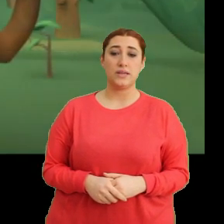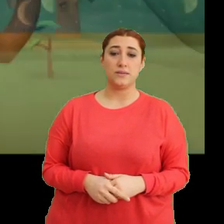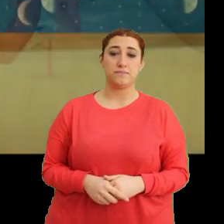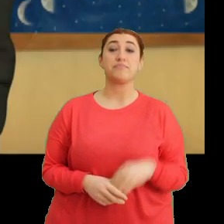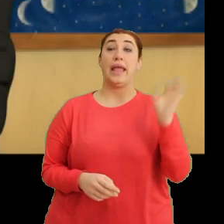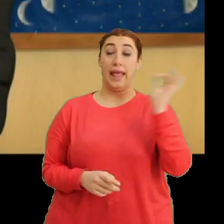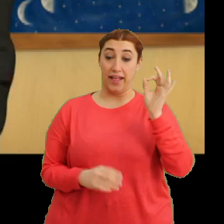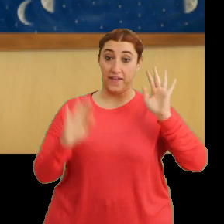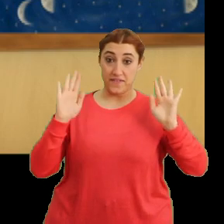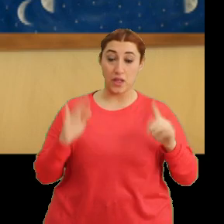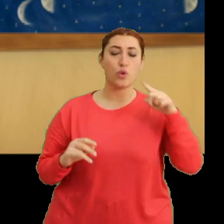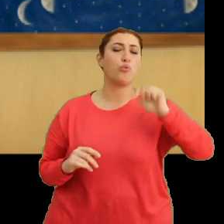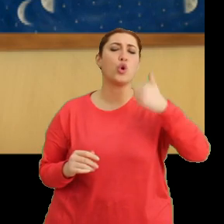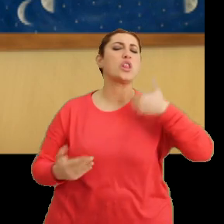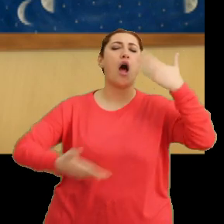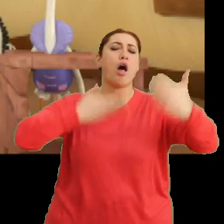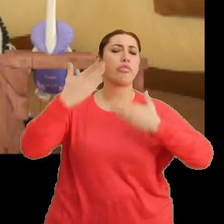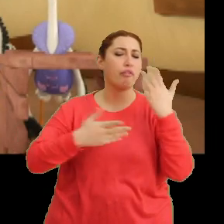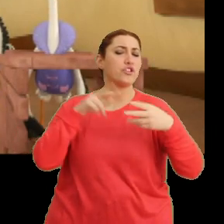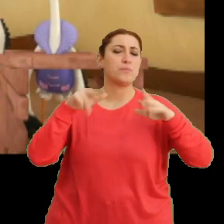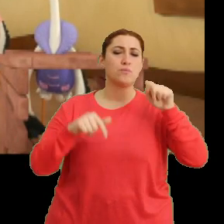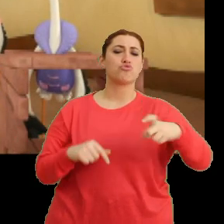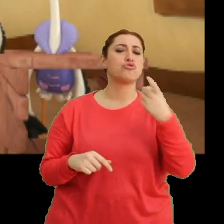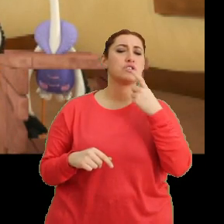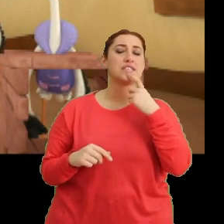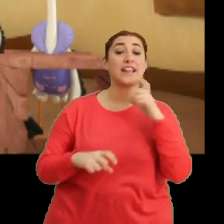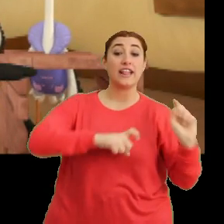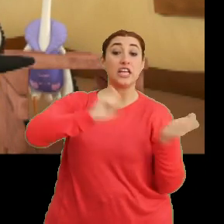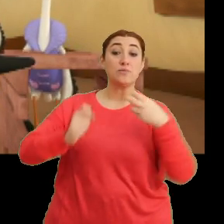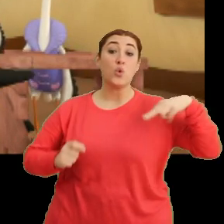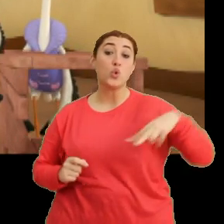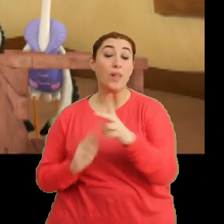Evet. Bugün anlattığım gibi bu sene göç yolumuzda yaptığımız değişiklik...